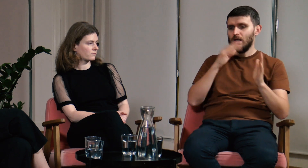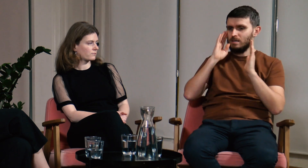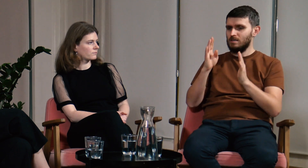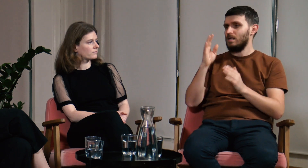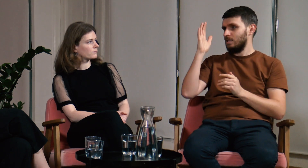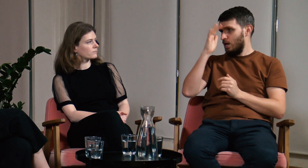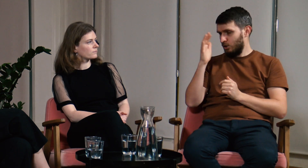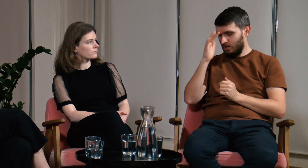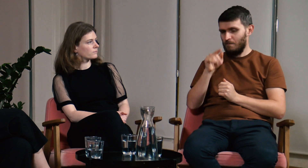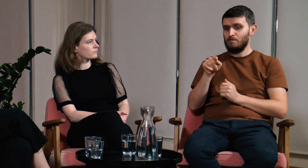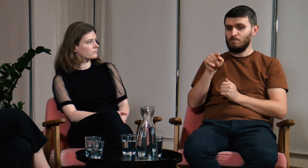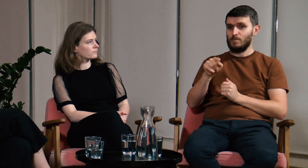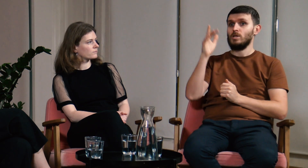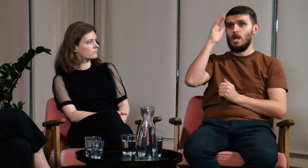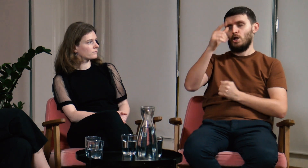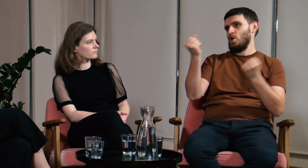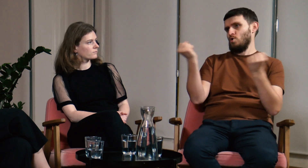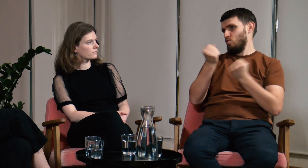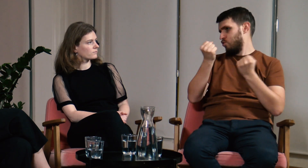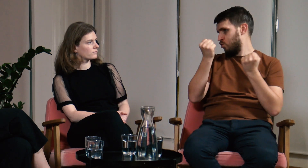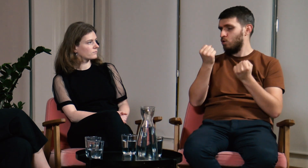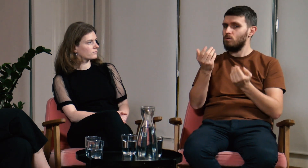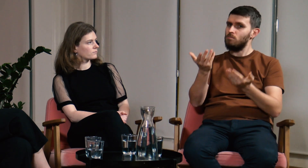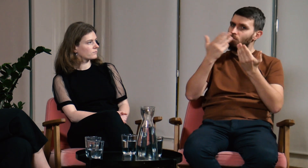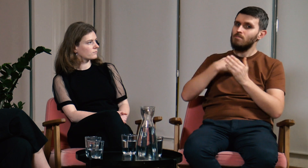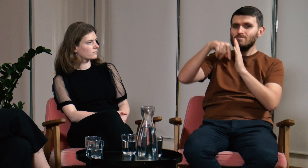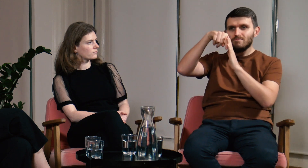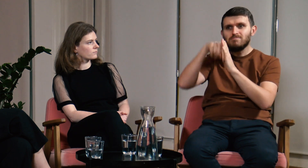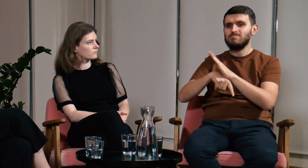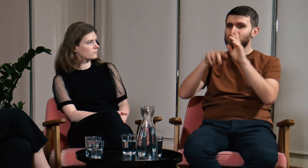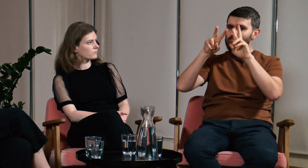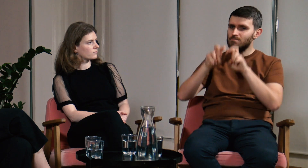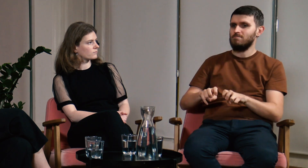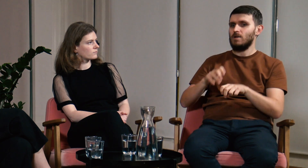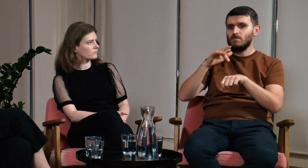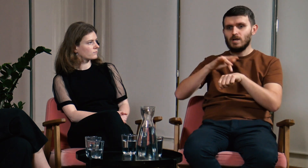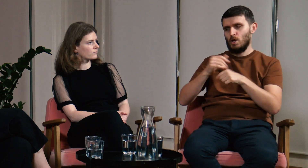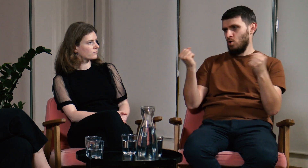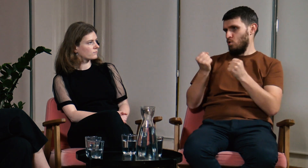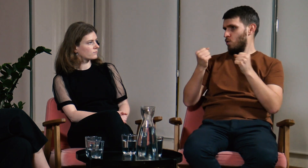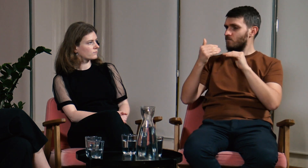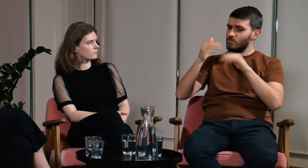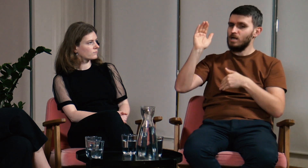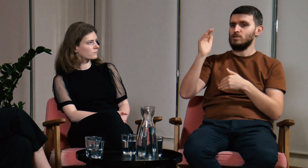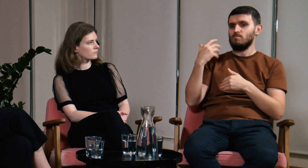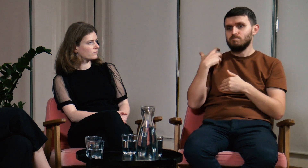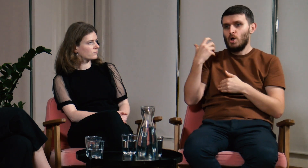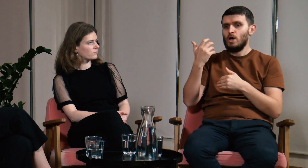Skupię się tutaj na teorii. Podczas zajęć na filologii dogłębnie badali różne tematy i zjawiska, które na wcześniejszych studiach